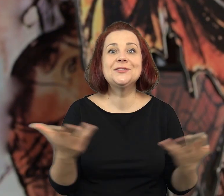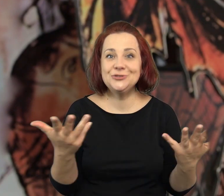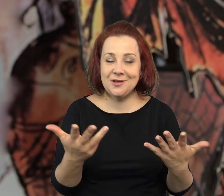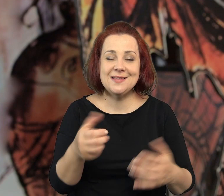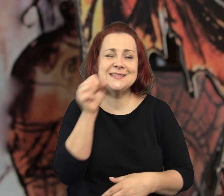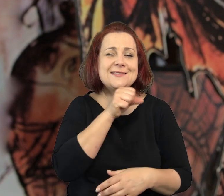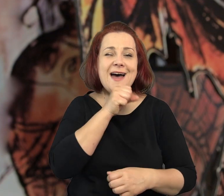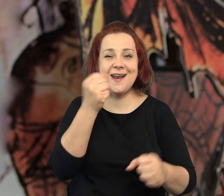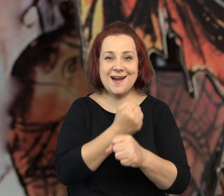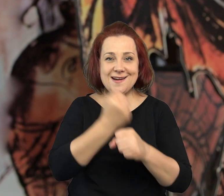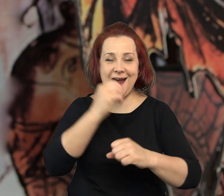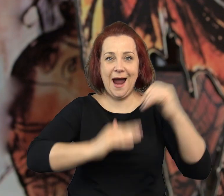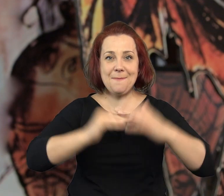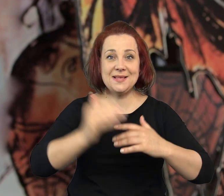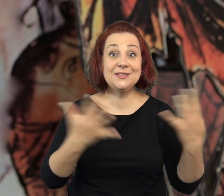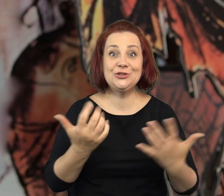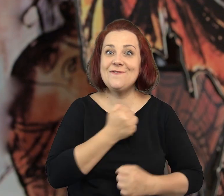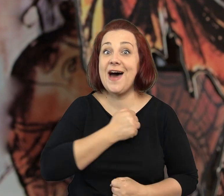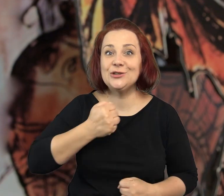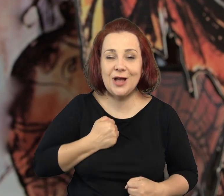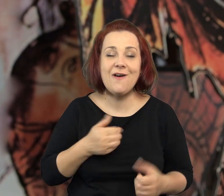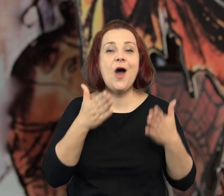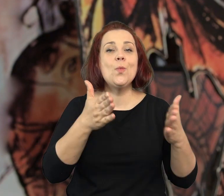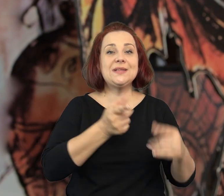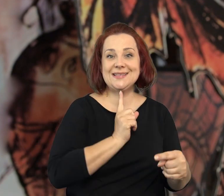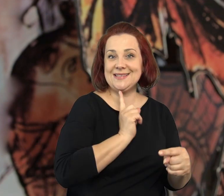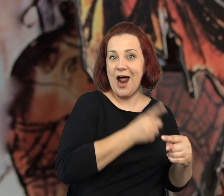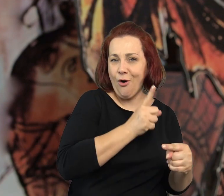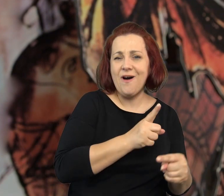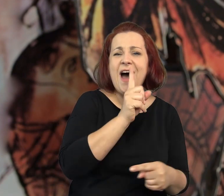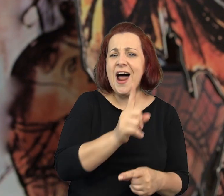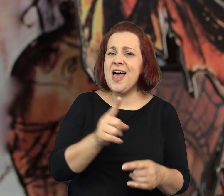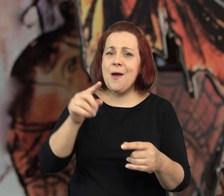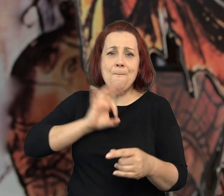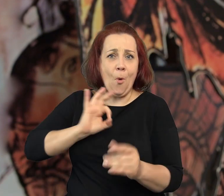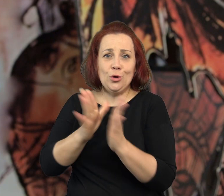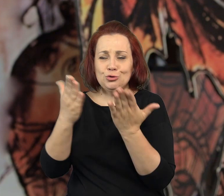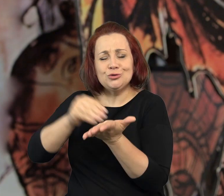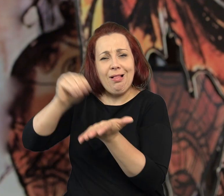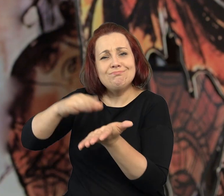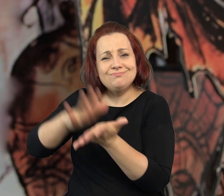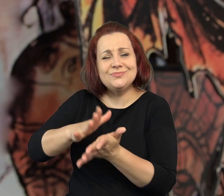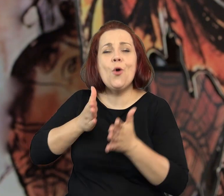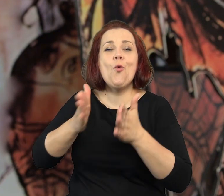której akcja toczy się w starej kamienicy, w Warszawie przy ulicy Stalowej.